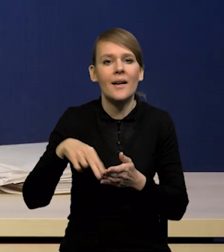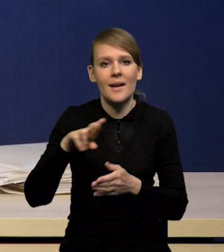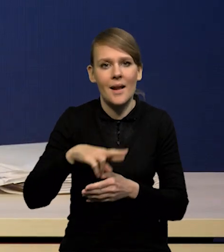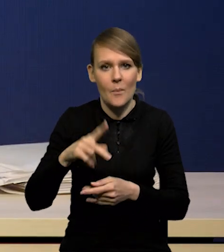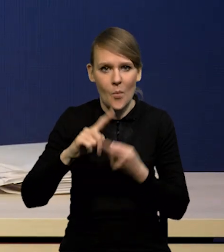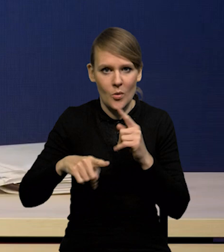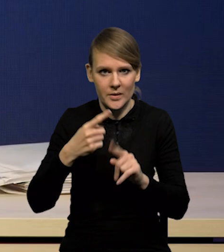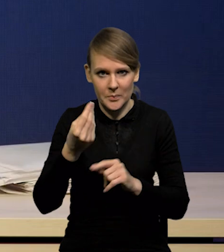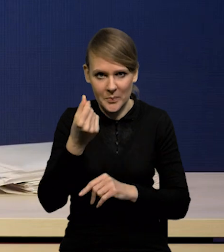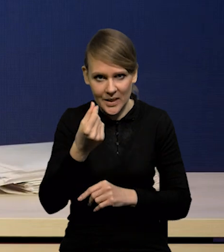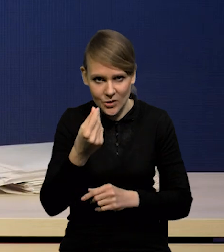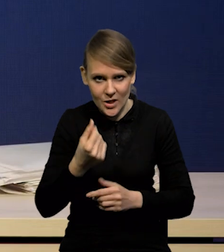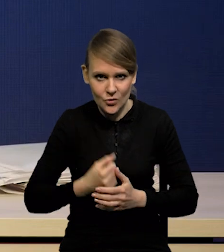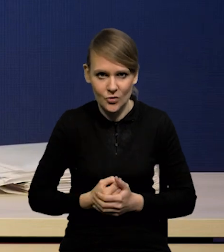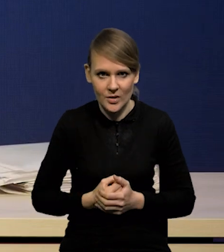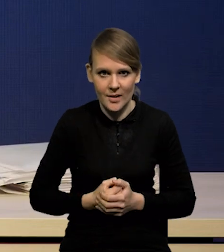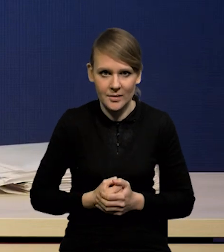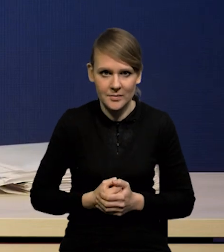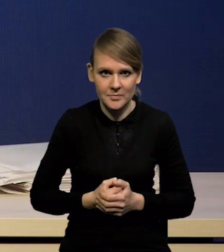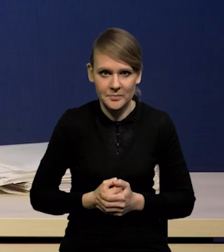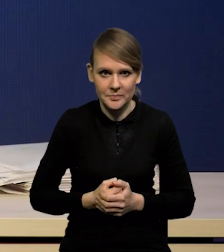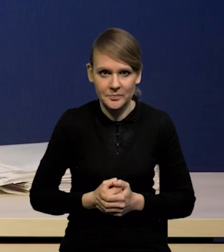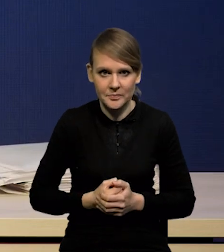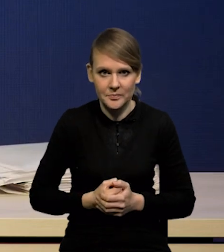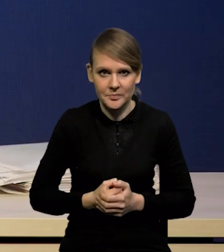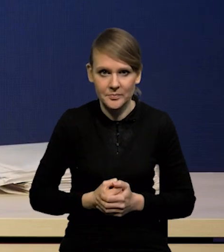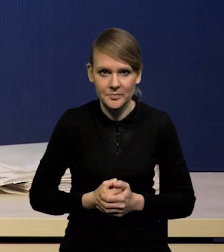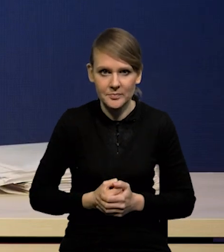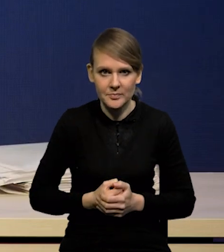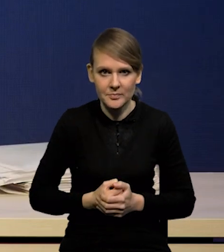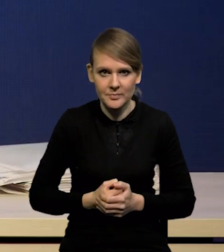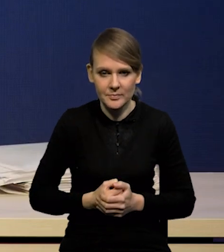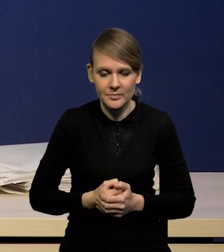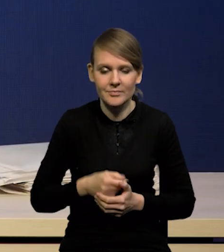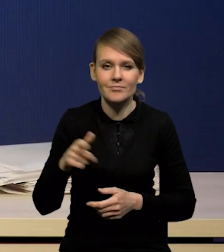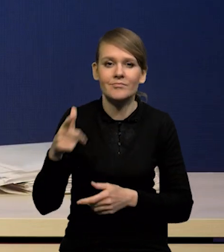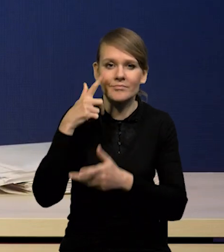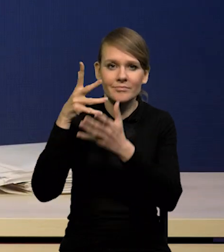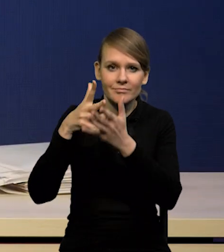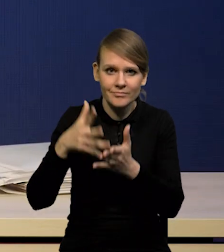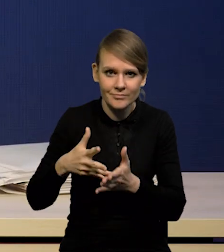że praktycznie ta projekcja potwierdza ścieżkę dezinflacji,